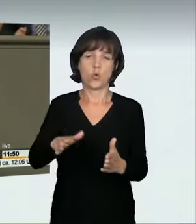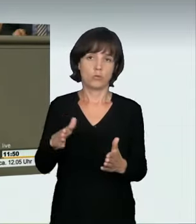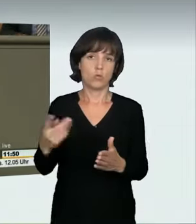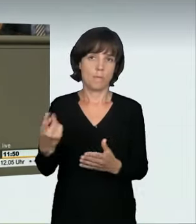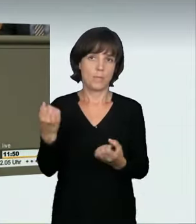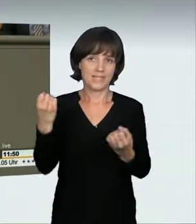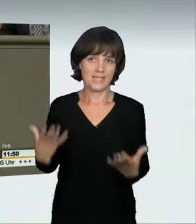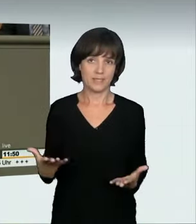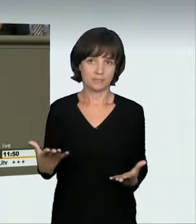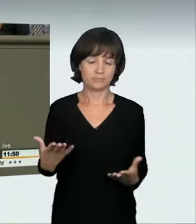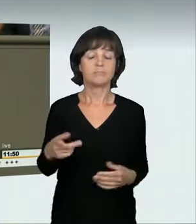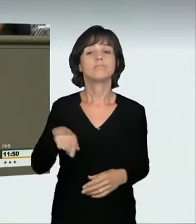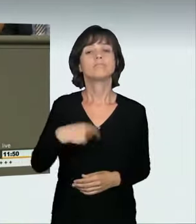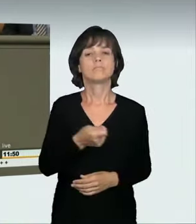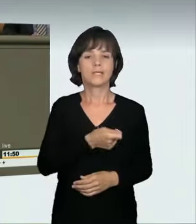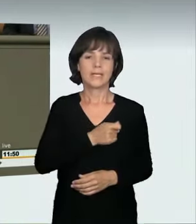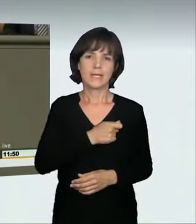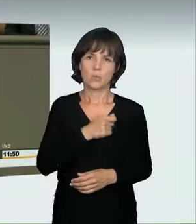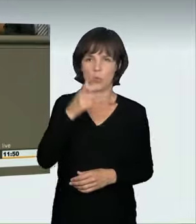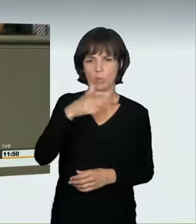Der Kriminalbeamte sagte in der Anhörung, dass hierbei die Wahrscheinlichkeit